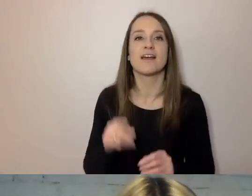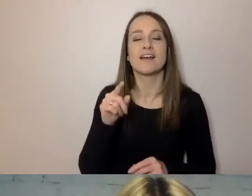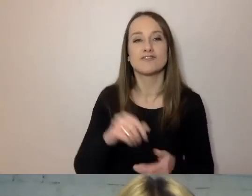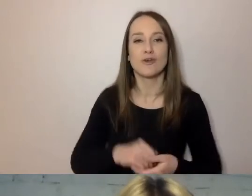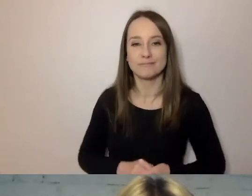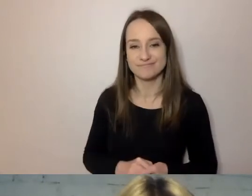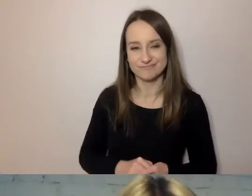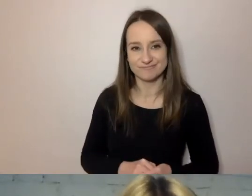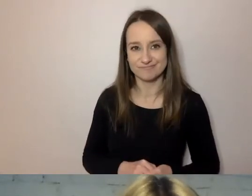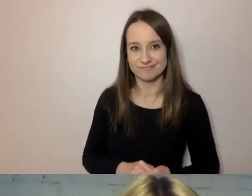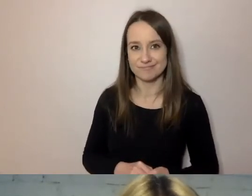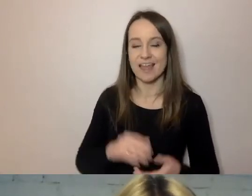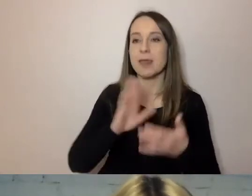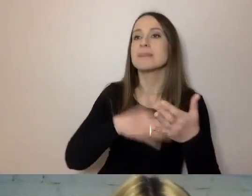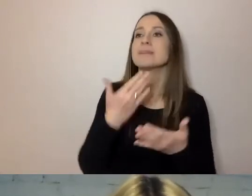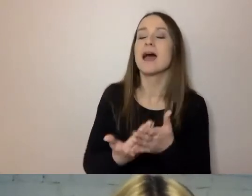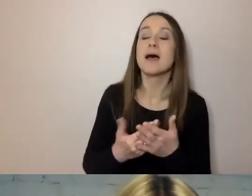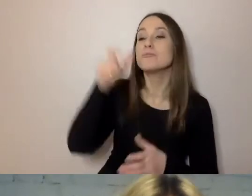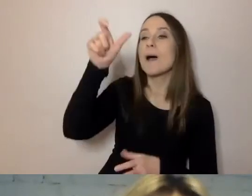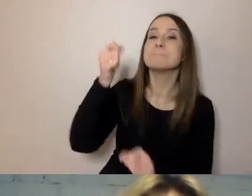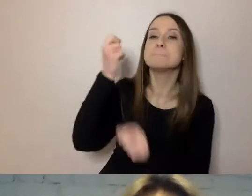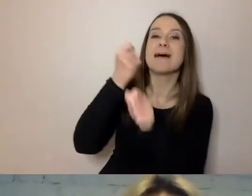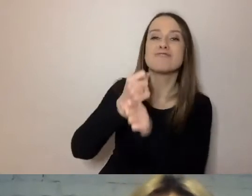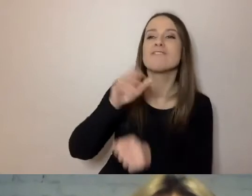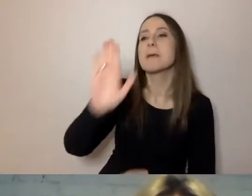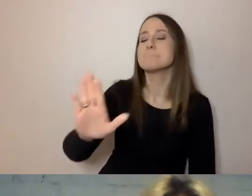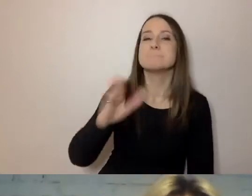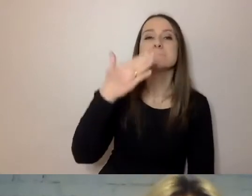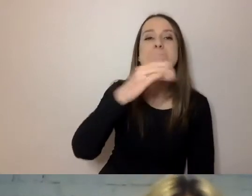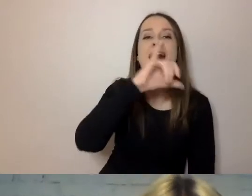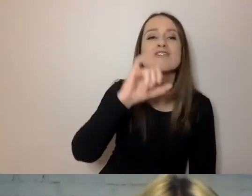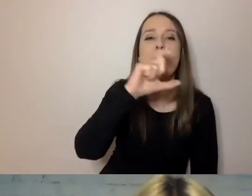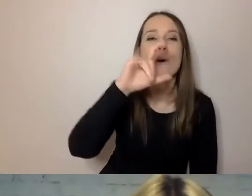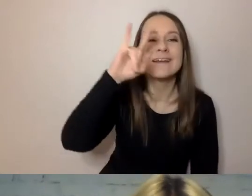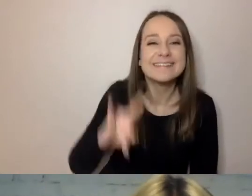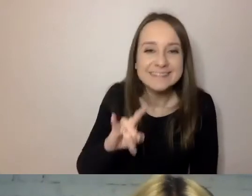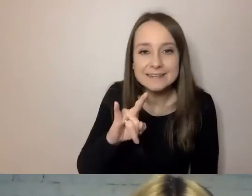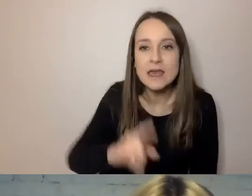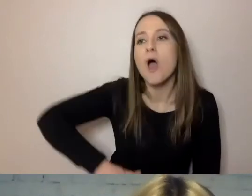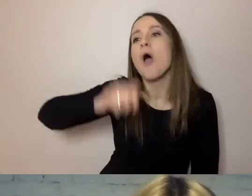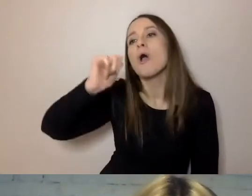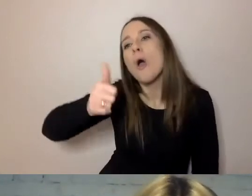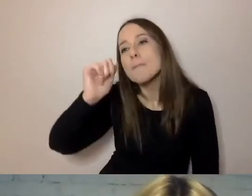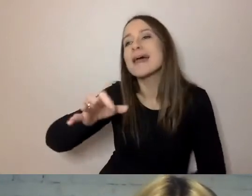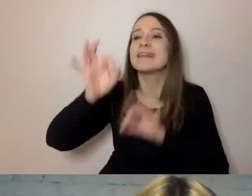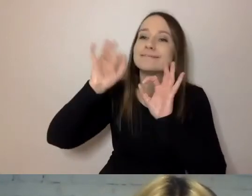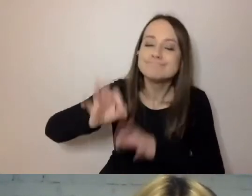Na przykład „pracownik mający odpowiednie kompetencje” to kompetentny pracownik. Pracownik, który wie, jak państwu pomóc.